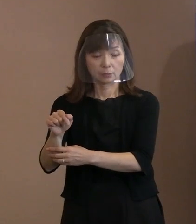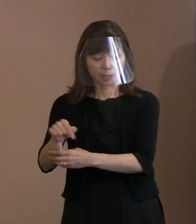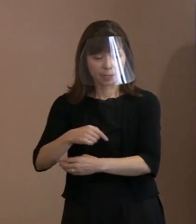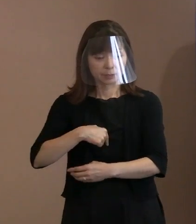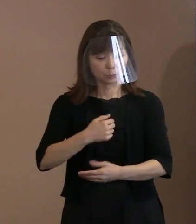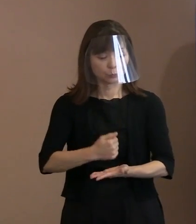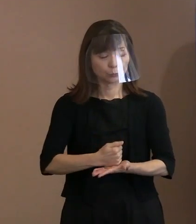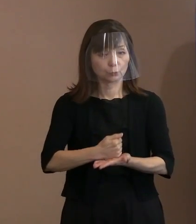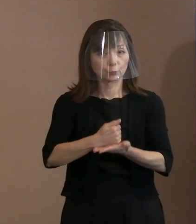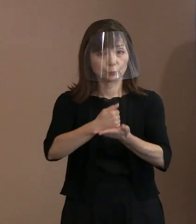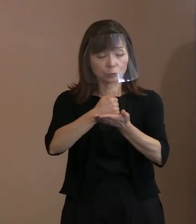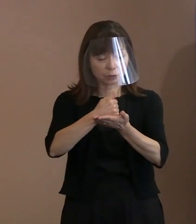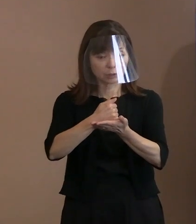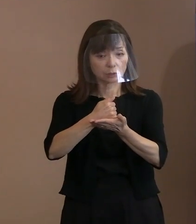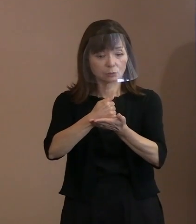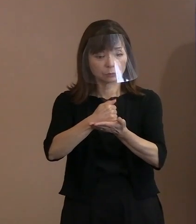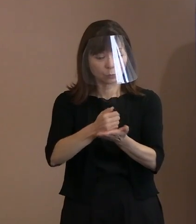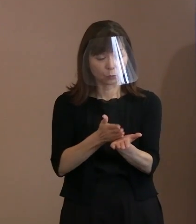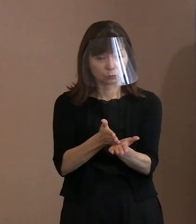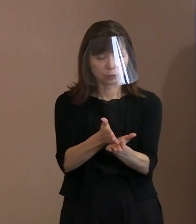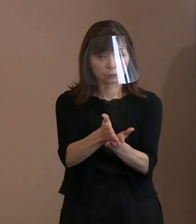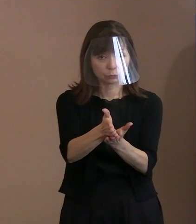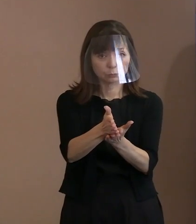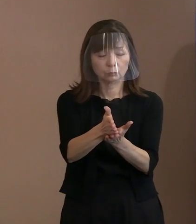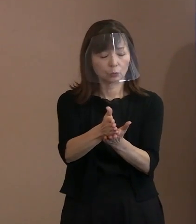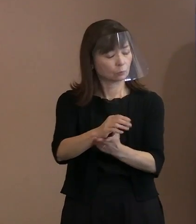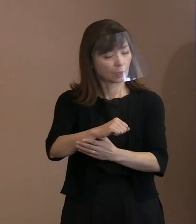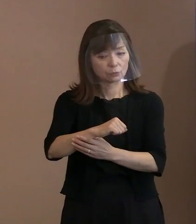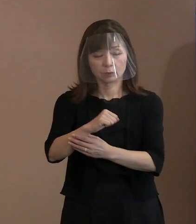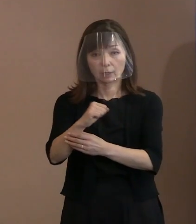貫くことは許されない｣ということを 示しております｡